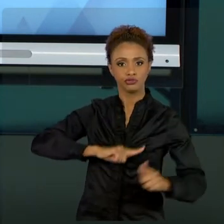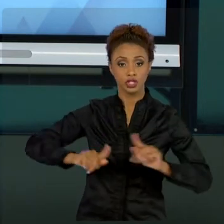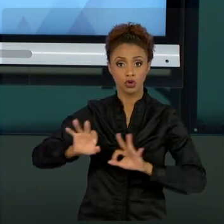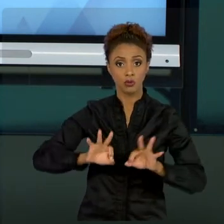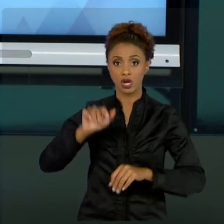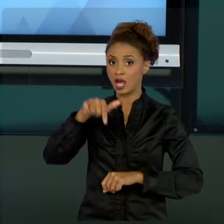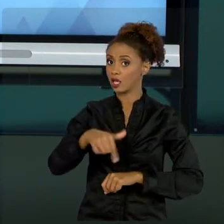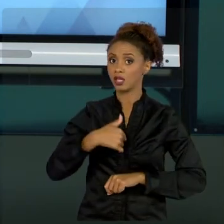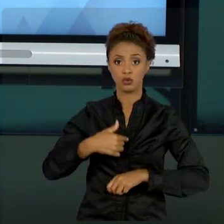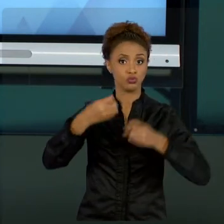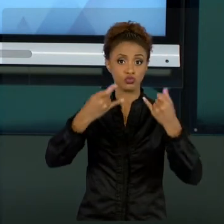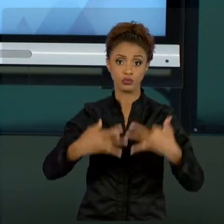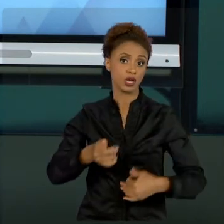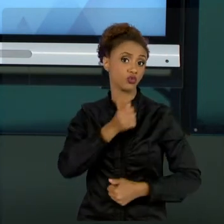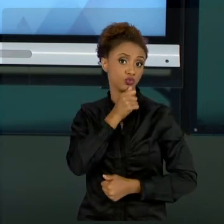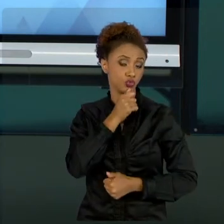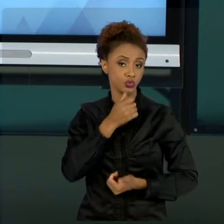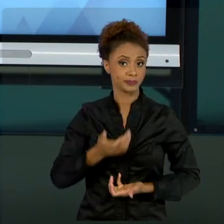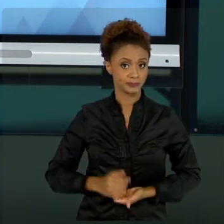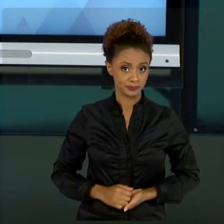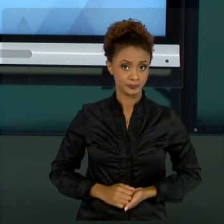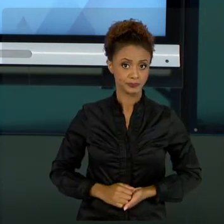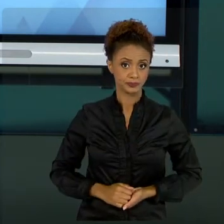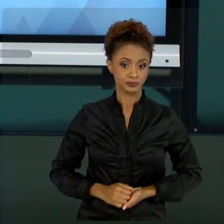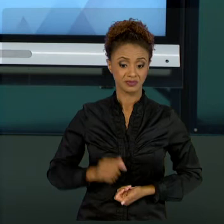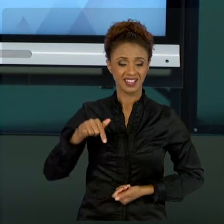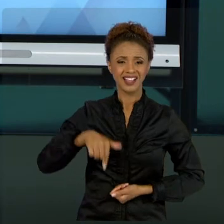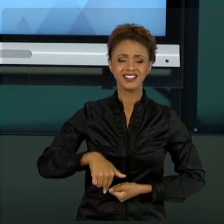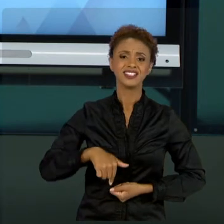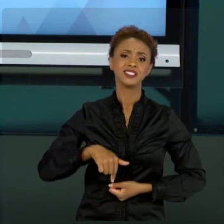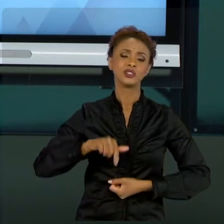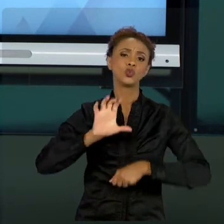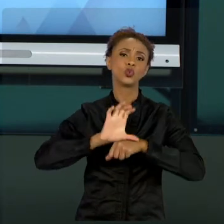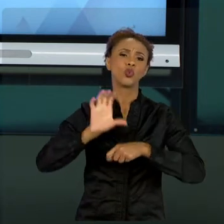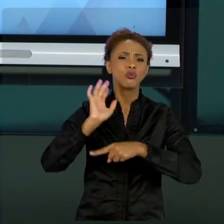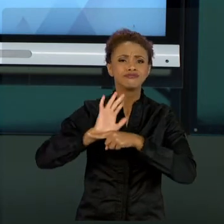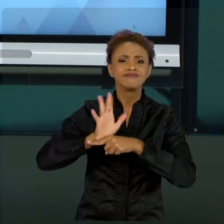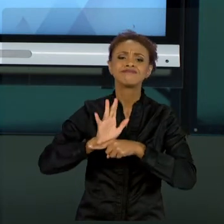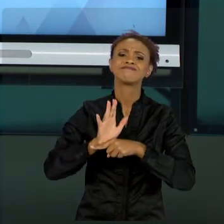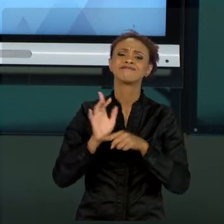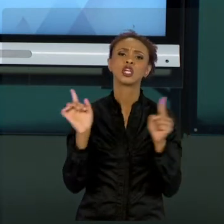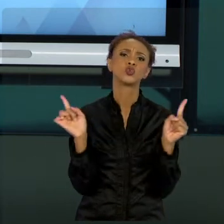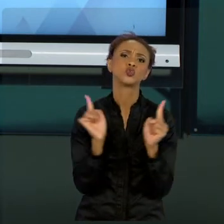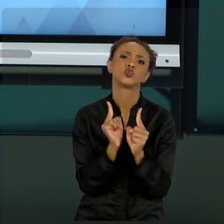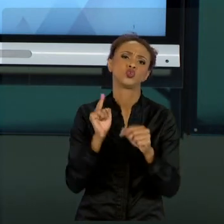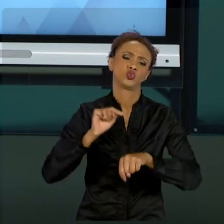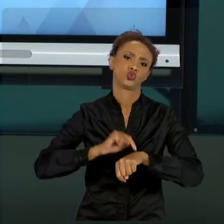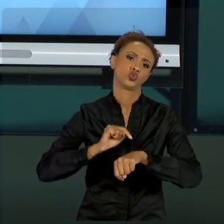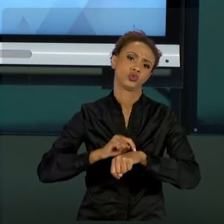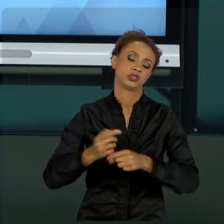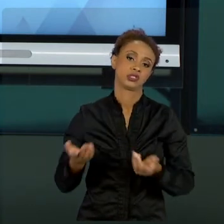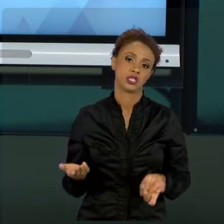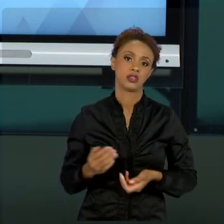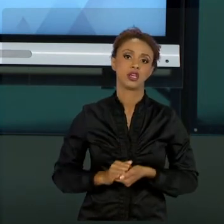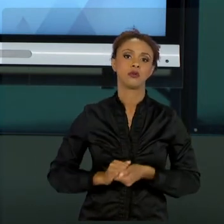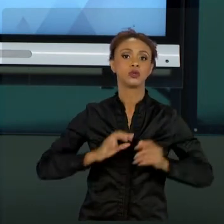COMO, NESSE CURTO ESPAÇO, TRABALHAR TODOS OS CONHECIMENTOS OU TODAS AS VERTENTES EM PROJETO.